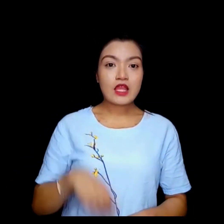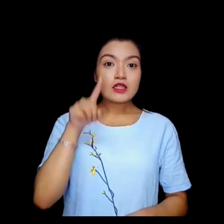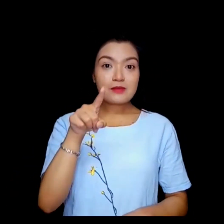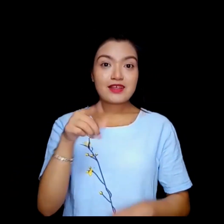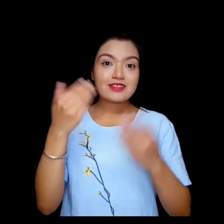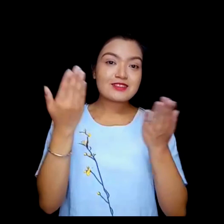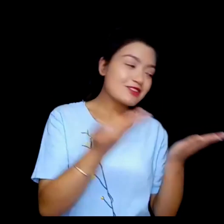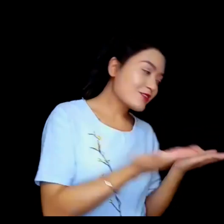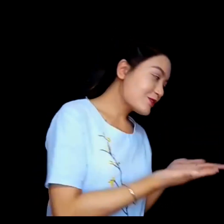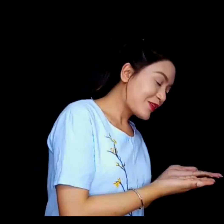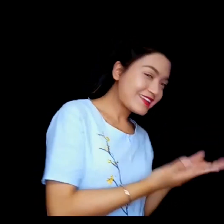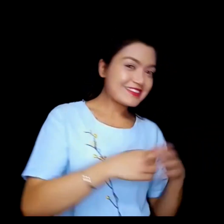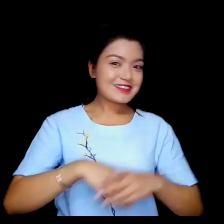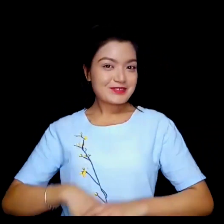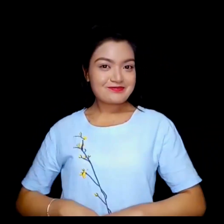तपाईलाई स्वागत छ